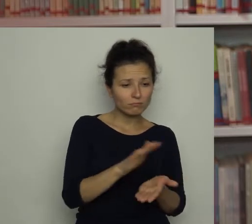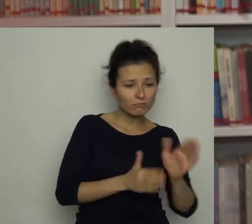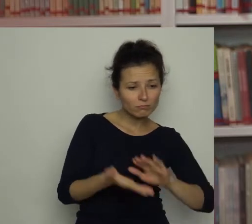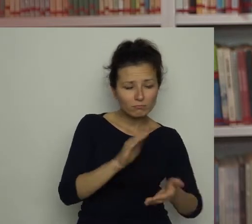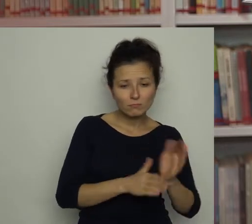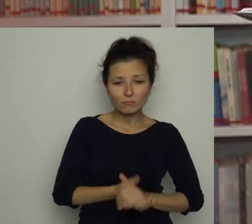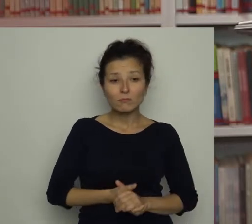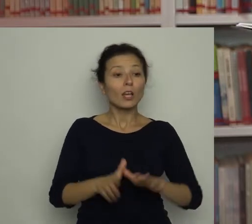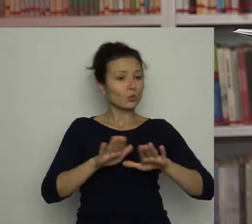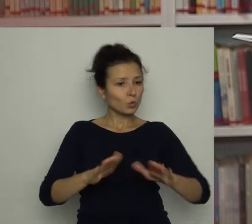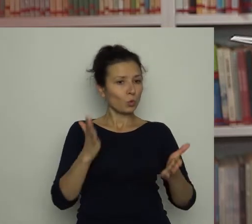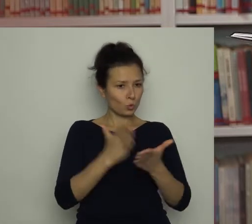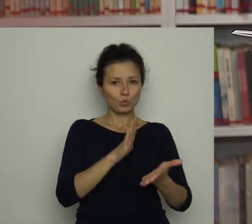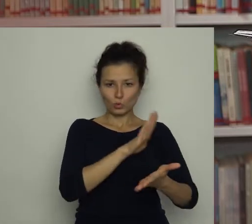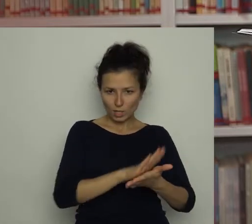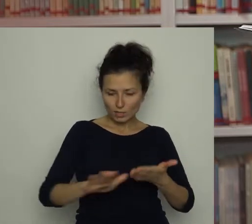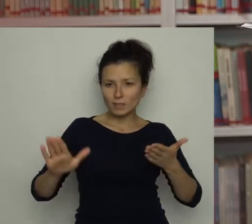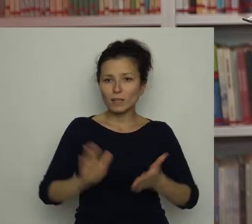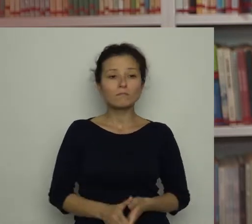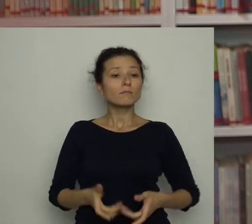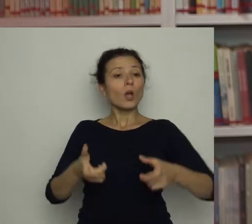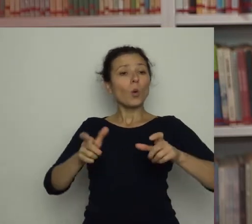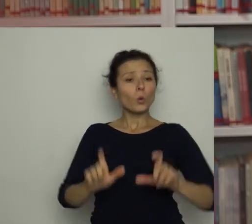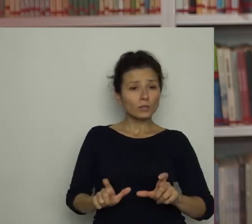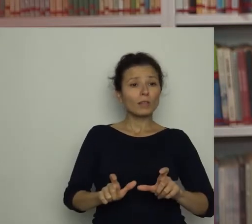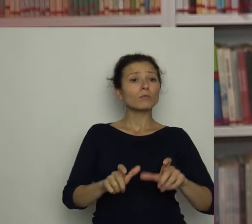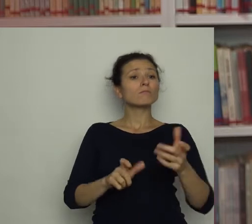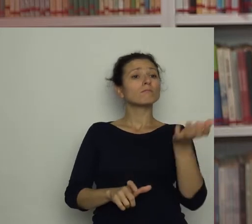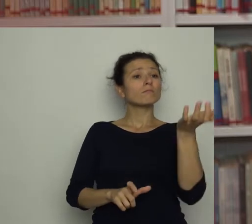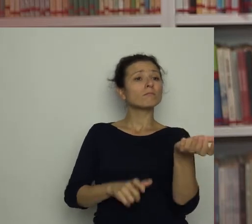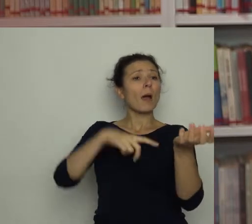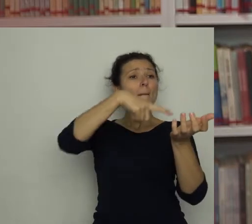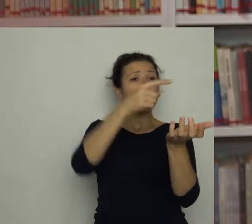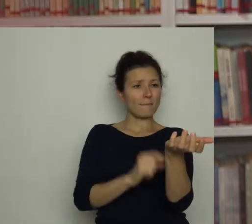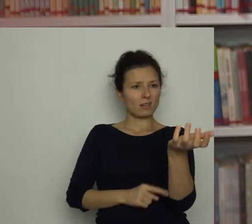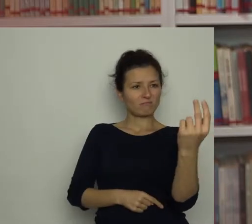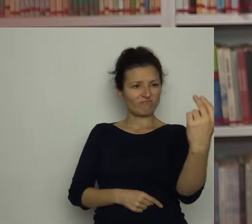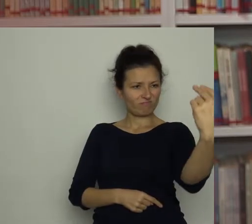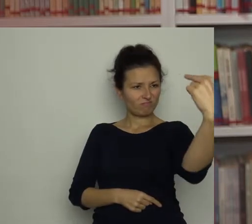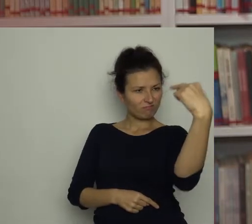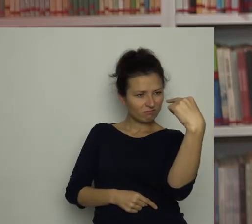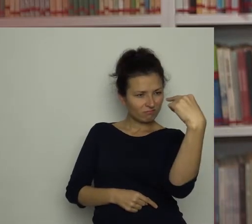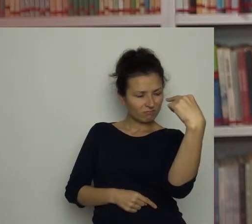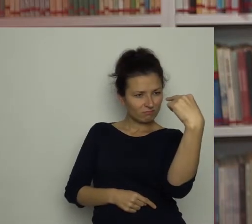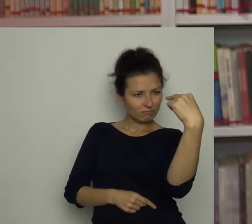Gdy na stole było już czysto, zasiadł przed papryką, która zdawała się zerkać na niego złowrogo.